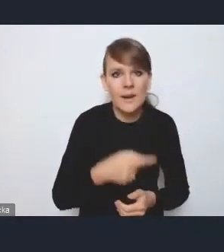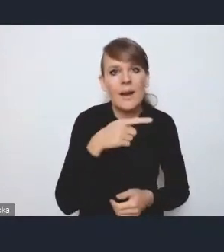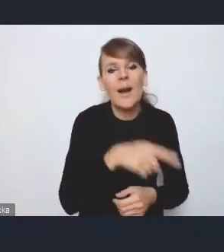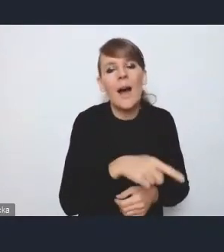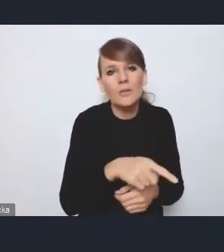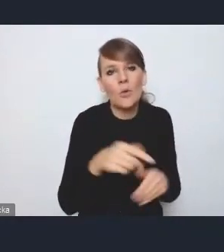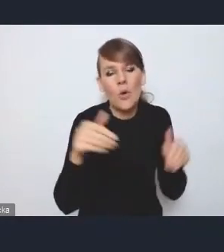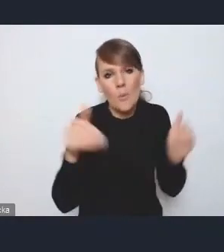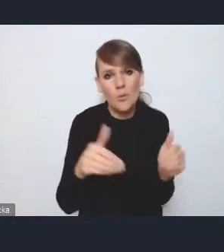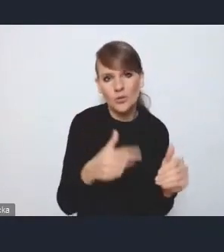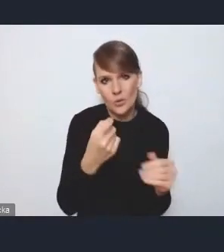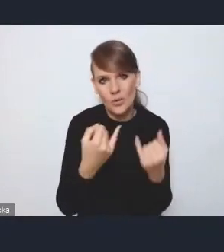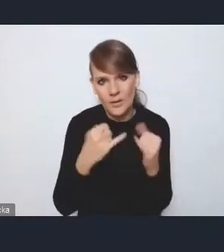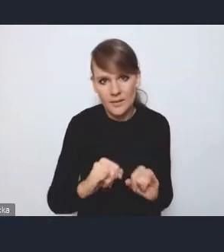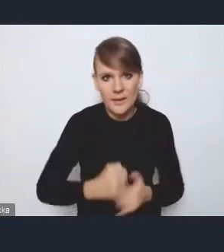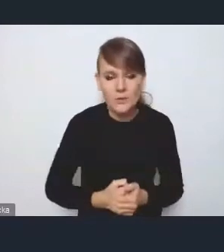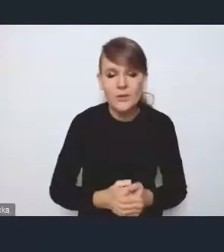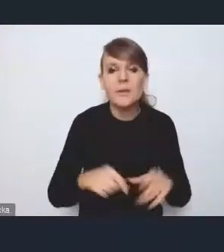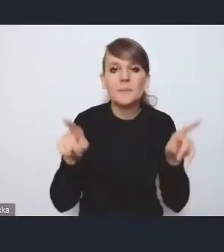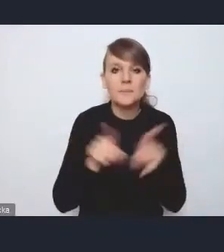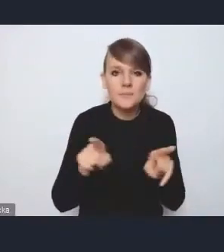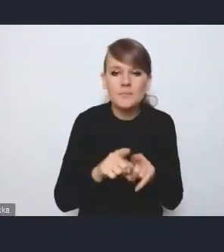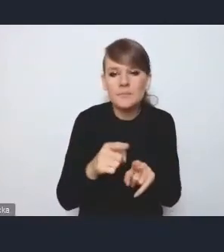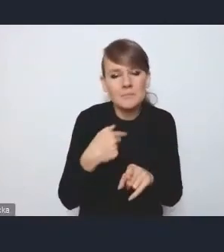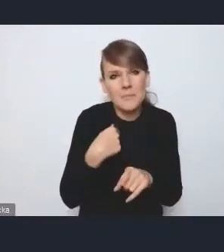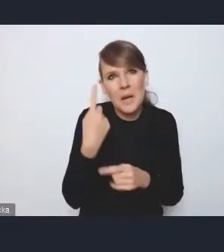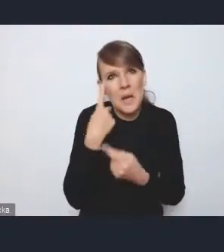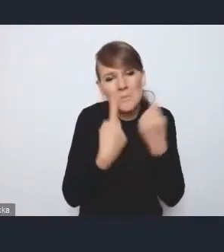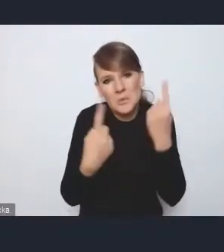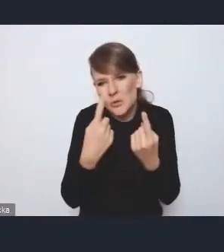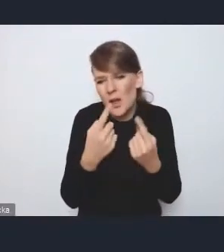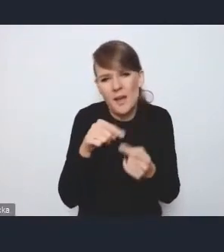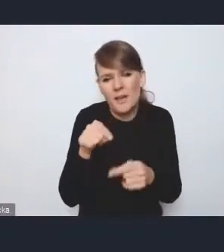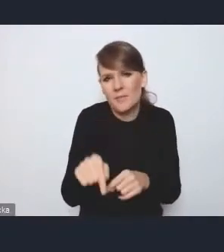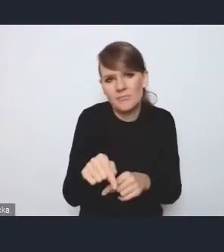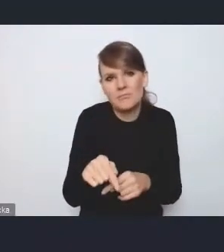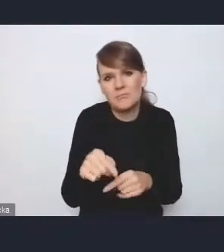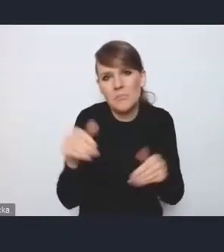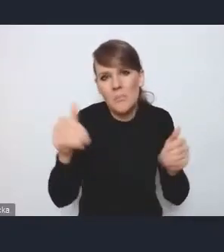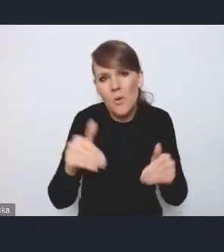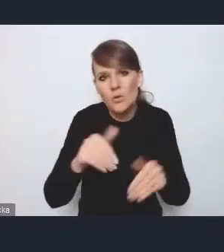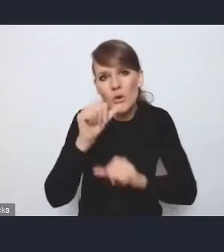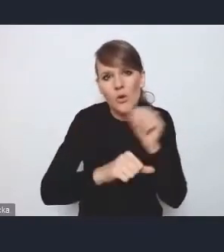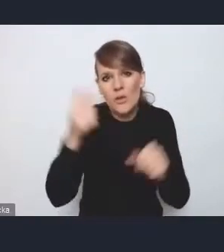i też taka bardzo luźna myśl, ale tak myślę, że w perspektywie po roku 2027,